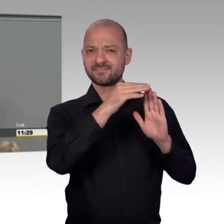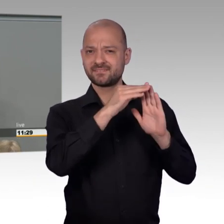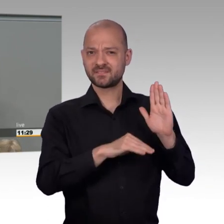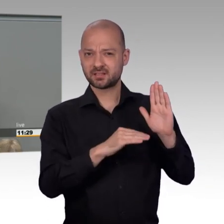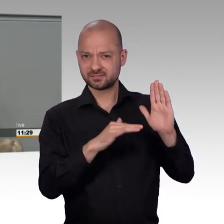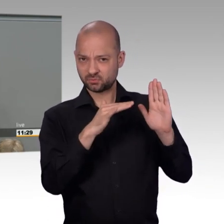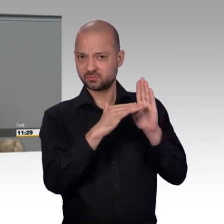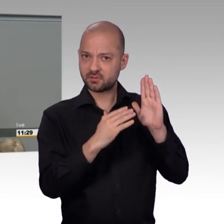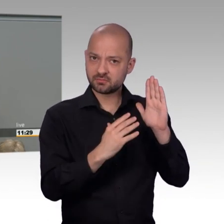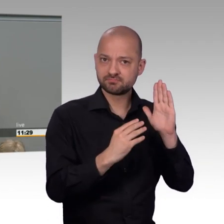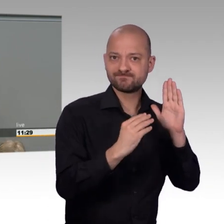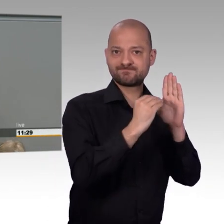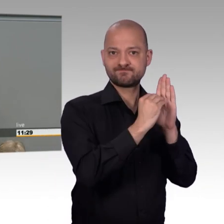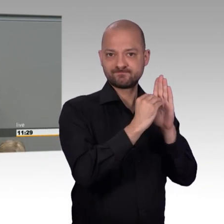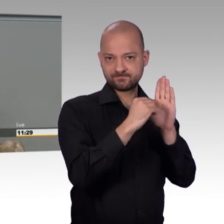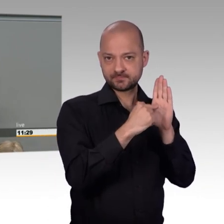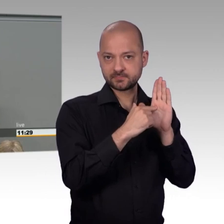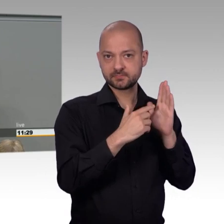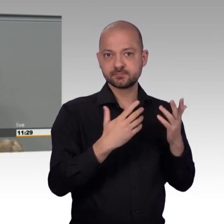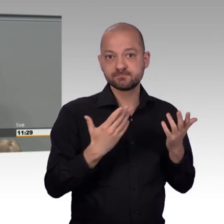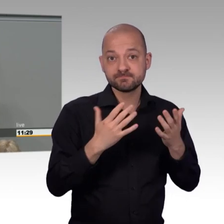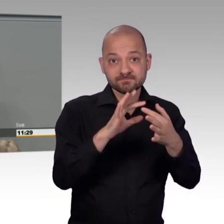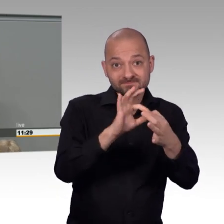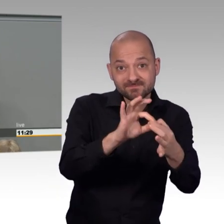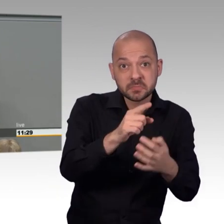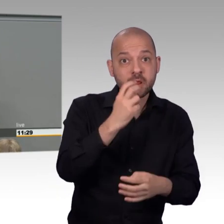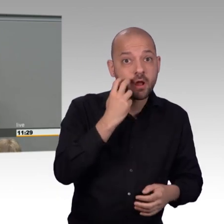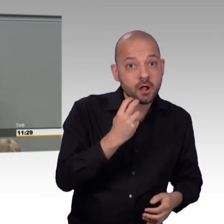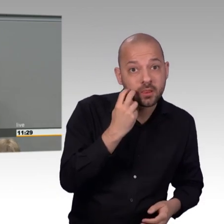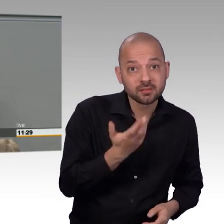Aber die praktische Ausgestaltung des Petitionswesens beim Bundestag